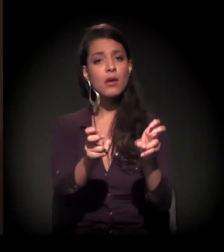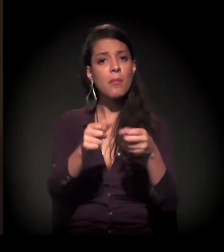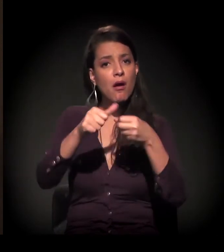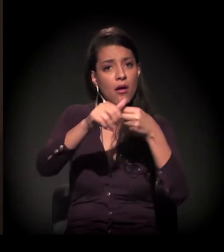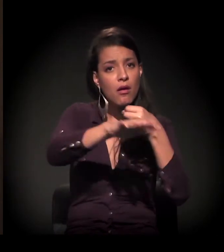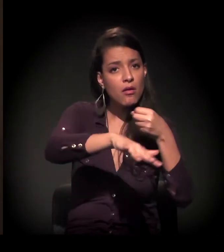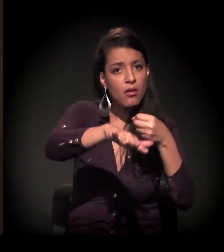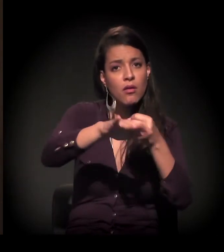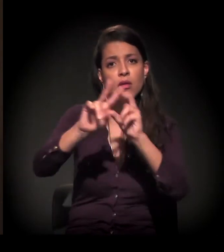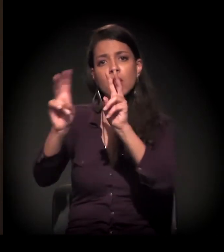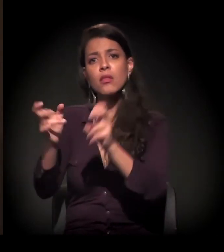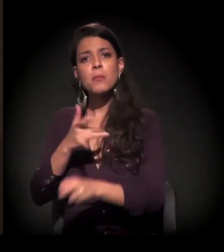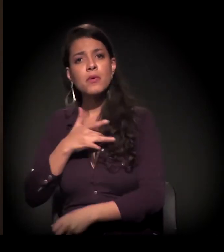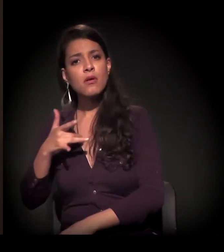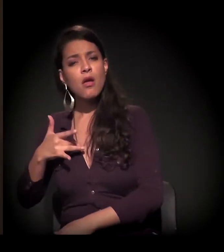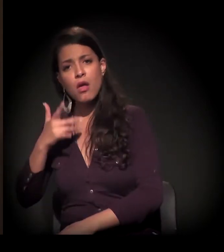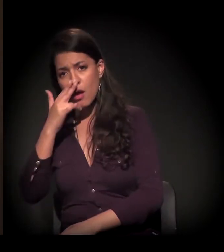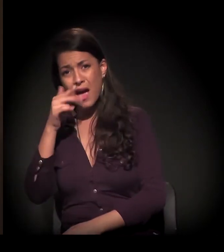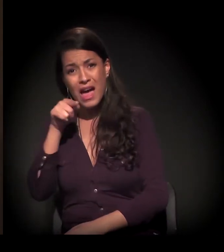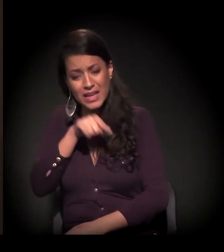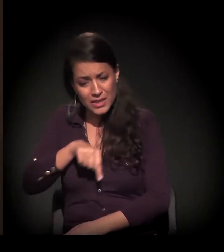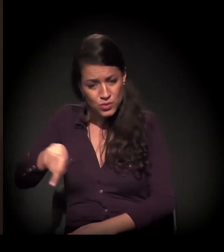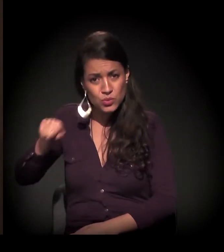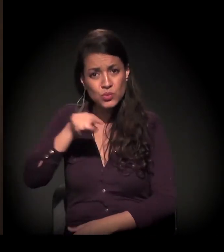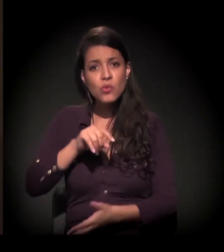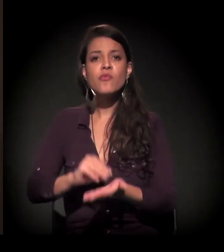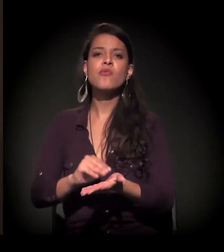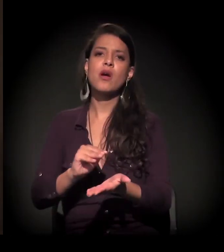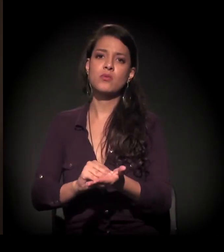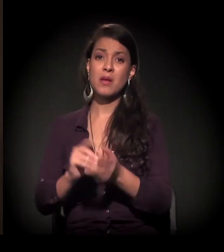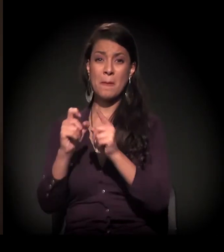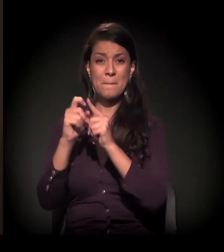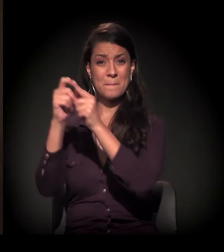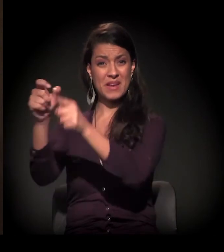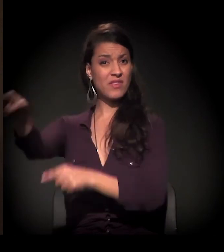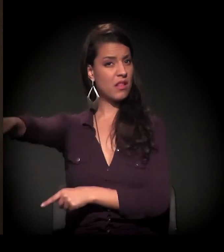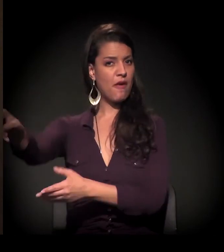Eu acho que isso realmente está faltando, mas não na periferia.